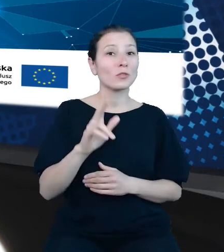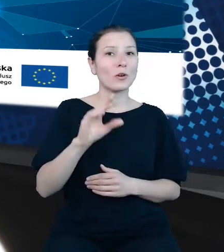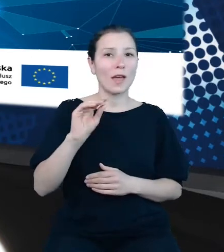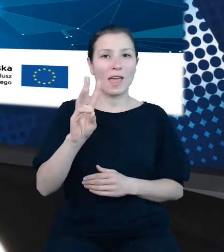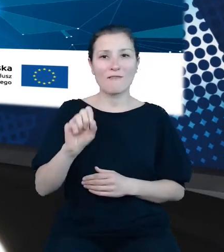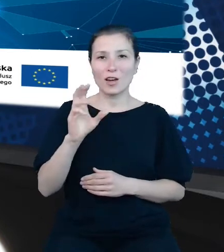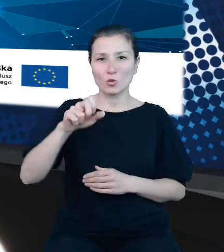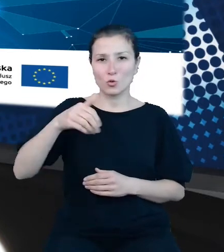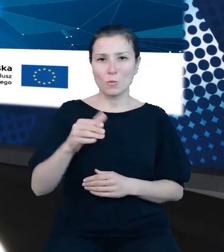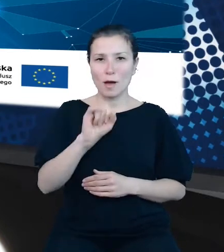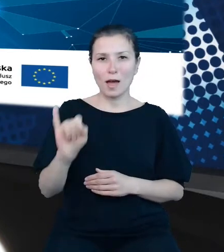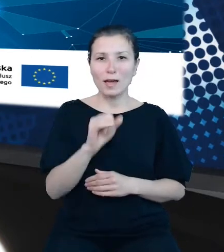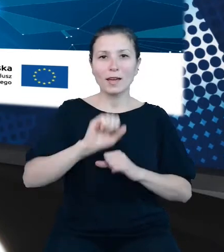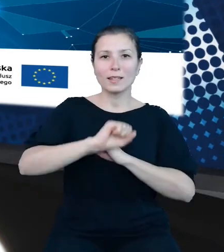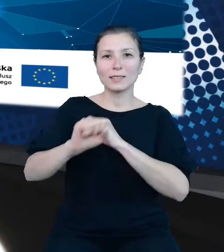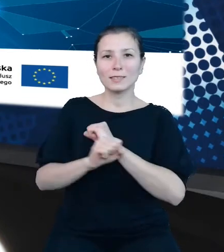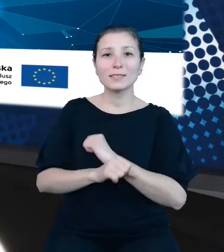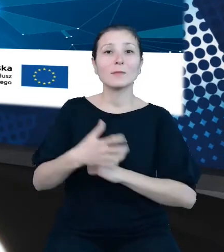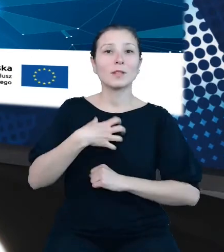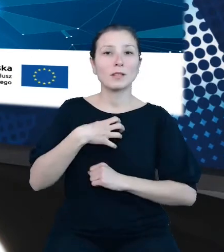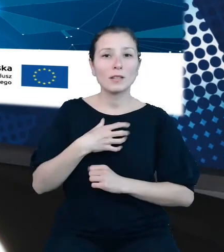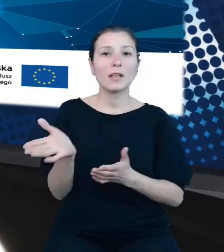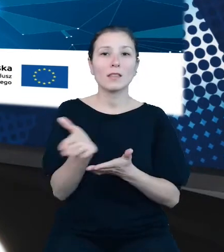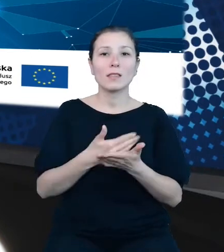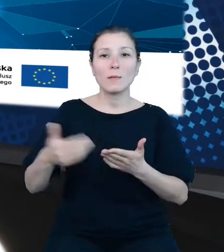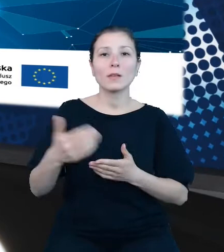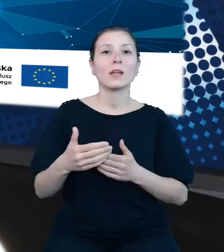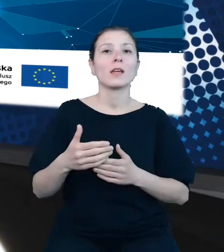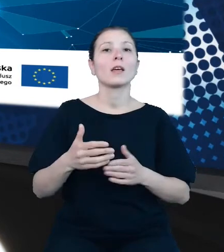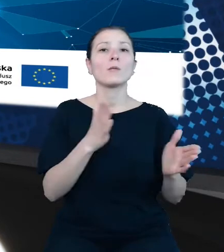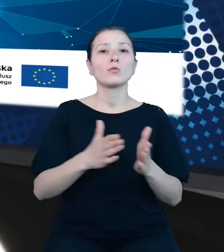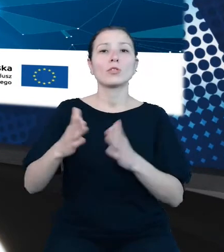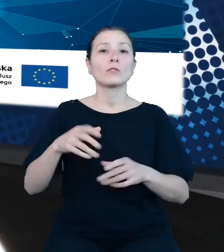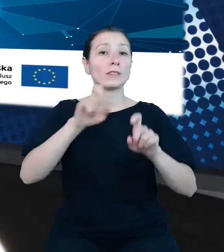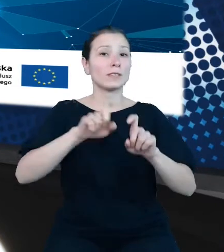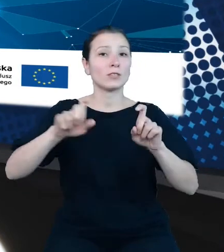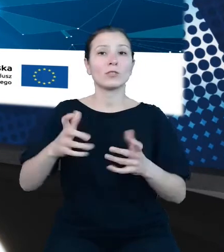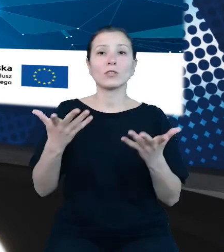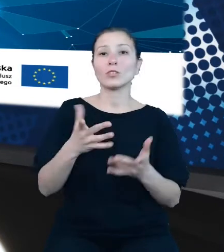zastępca dyrektora Departamentu Opracowań Statystycznych w Głównym Urzędzie Statystycznym. Od rozpoczęcia pracy w GUS zaangażowana w działania na rzecz